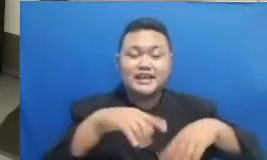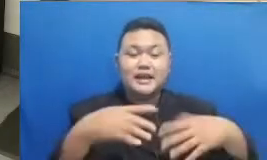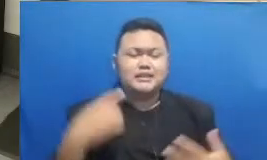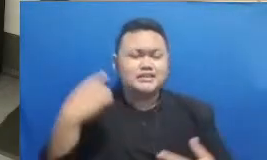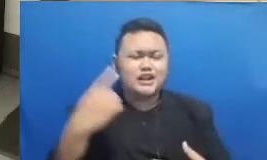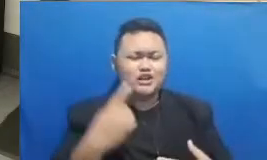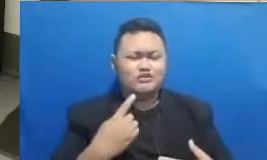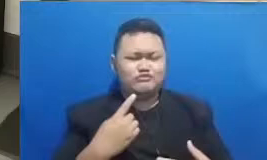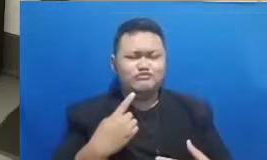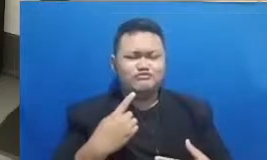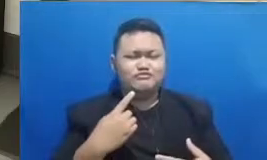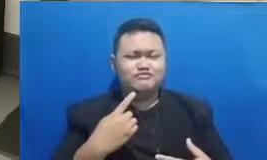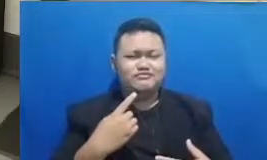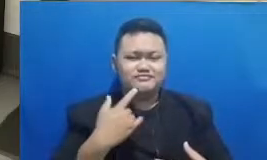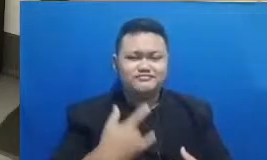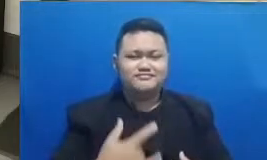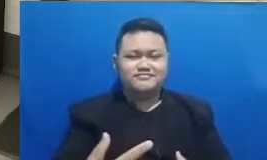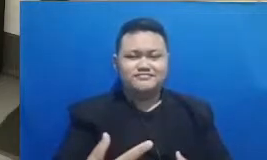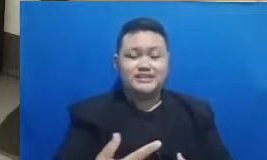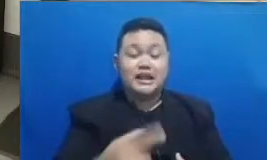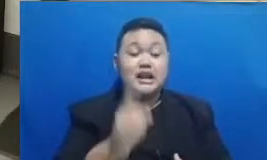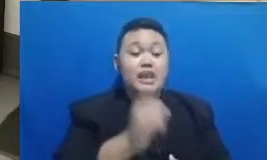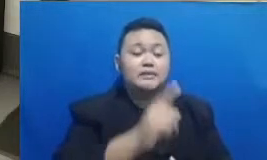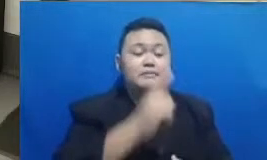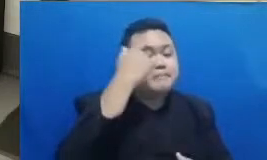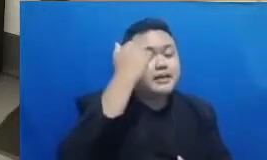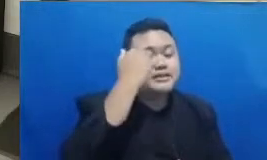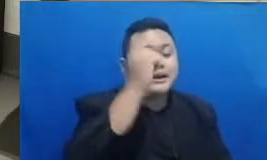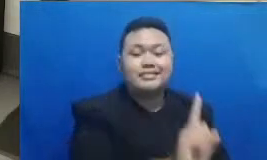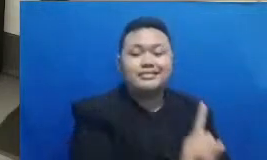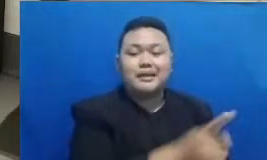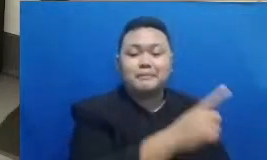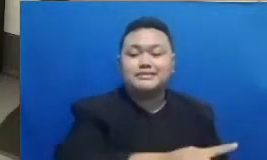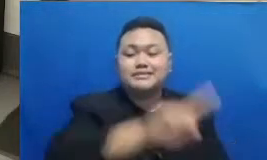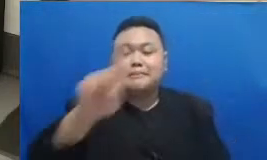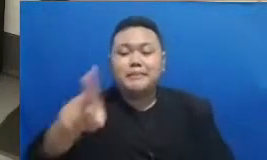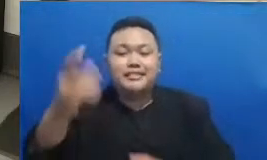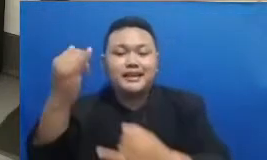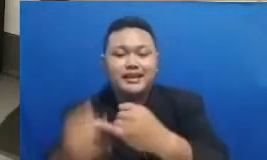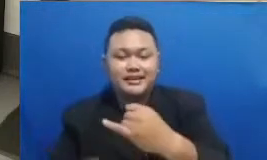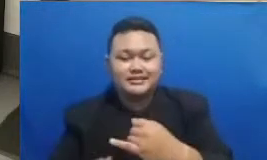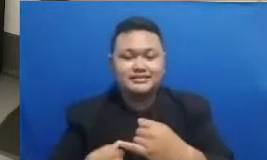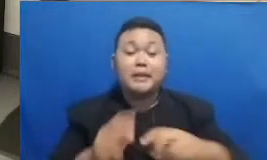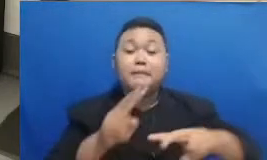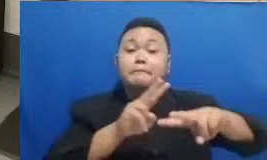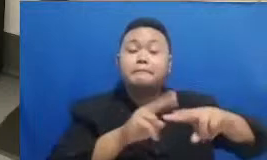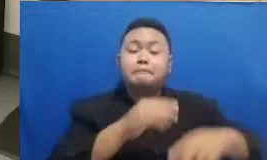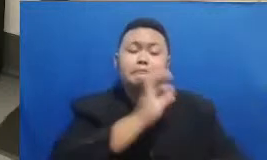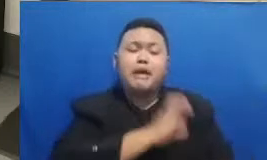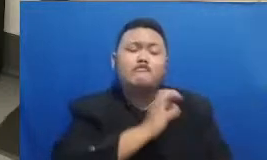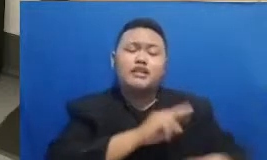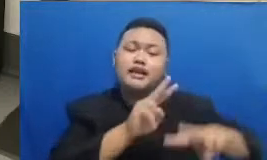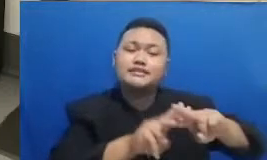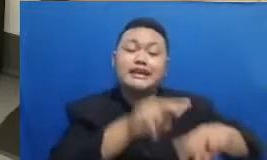ibu dari pelajaran 1 sampai pelajaran 6 gunanya apa ada hashtag ini dengan ha mengklik hashtag